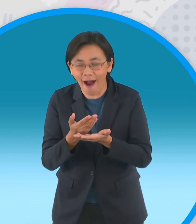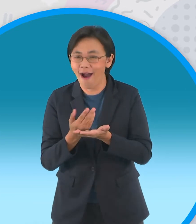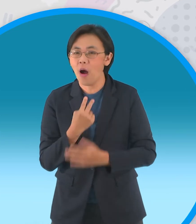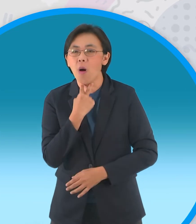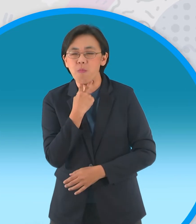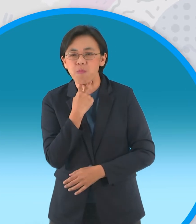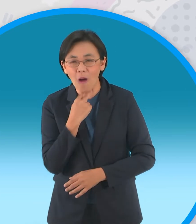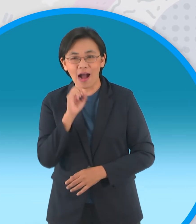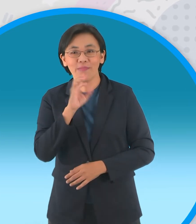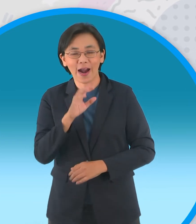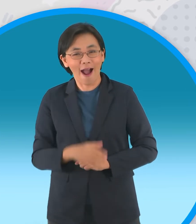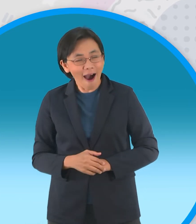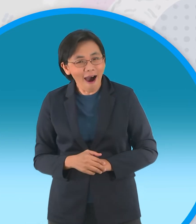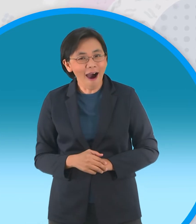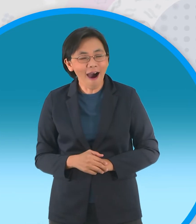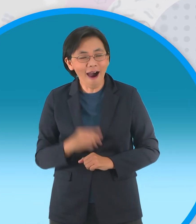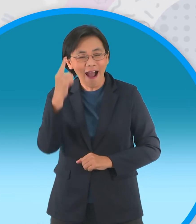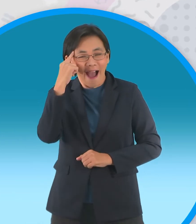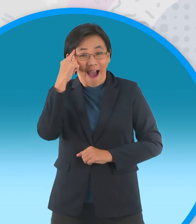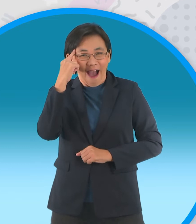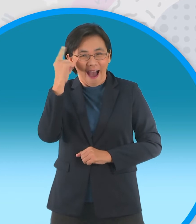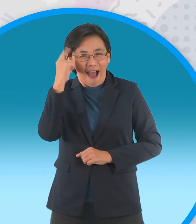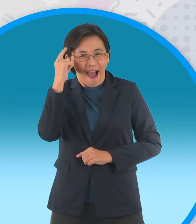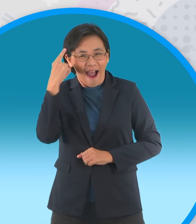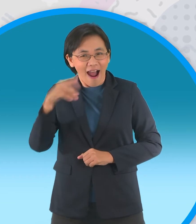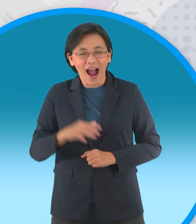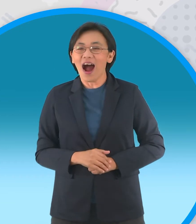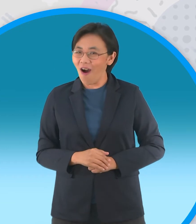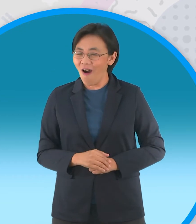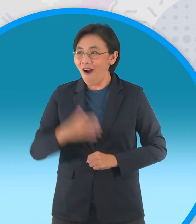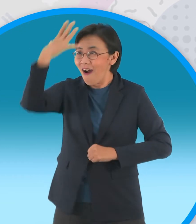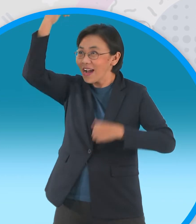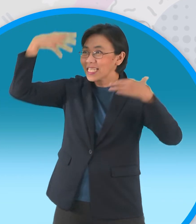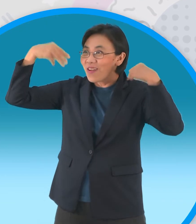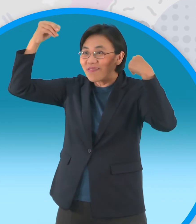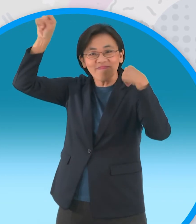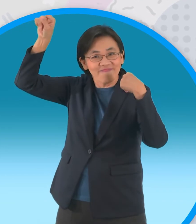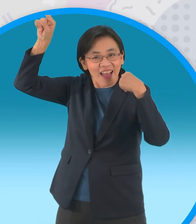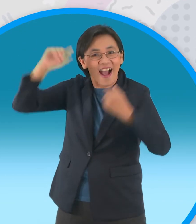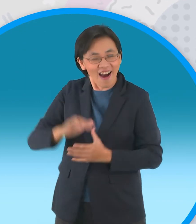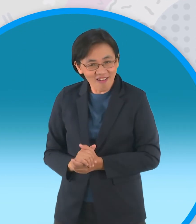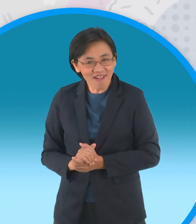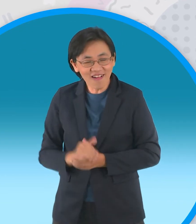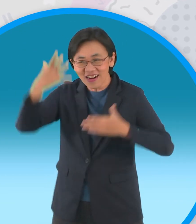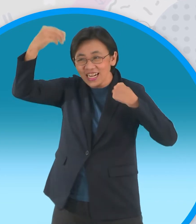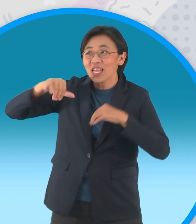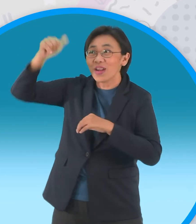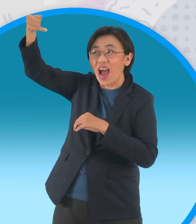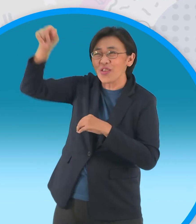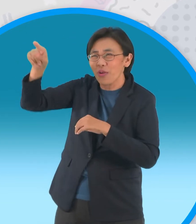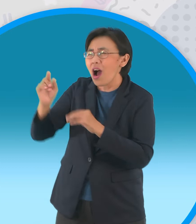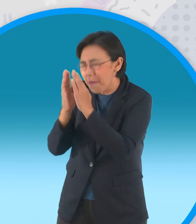เห้ยคิดออกแล้วท่านเทวดายังไงเล่า พวกเราช่วยของเราก็ท่านเสกเจ้านายมาให้เรา